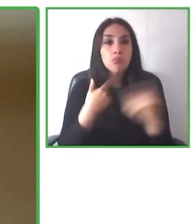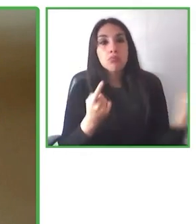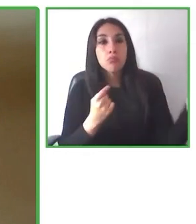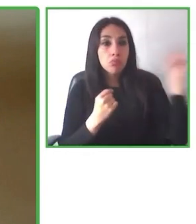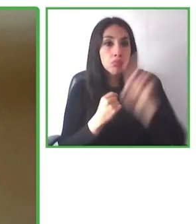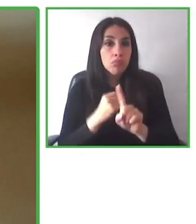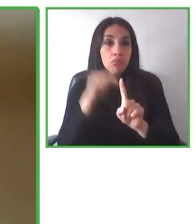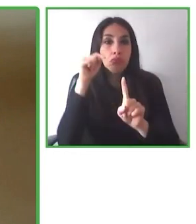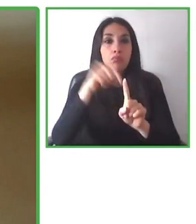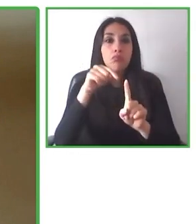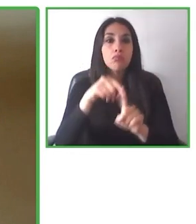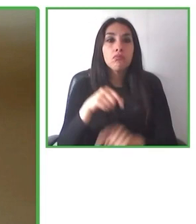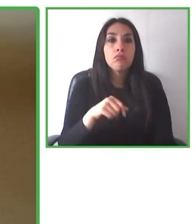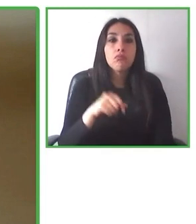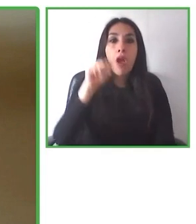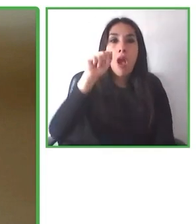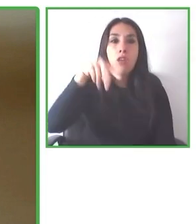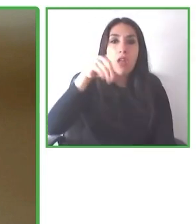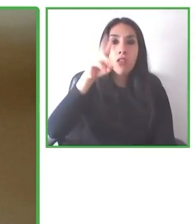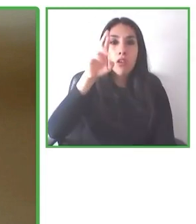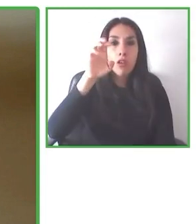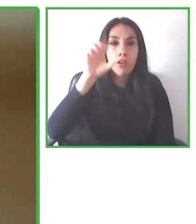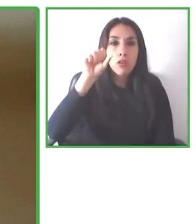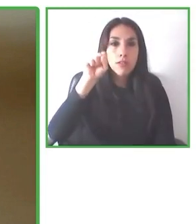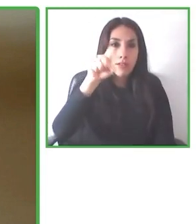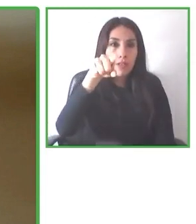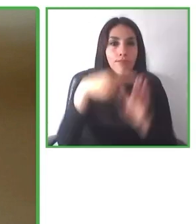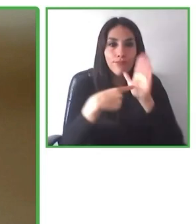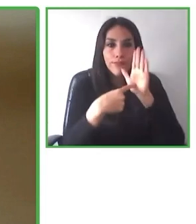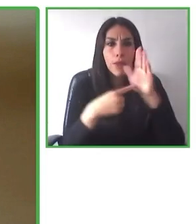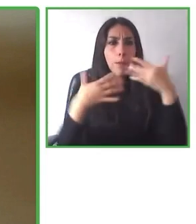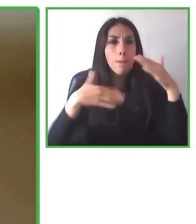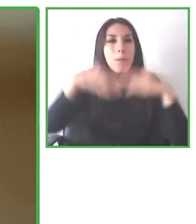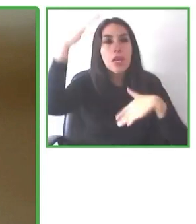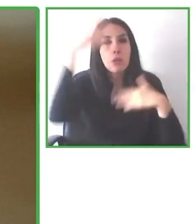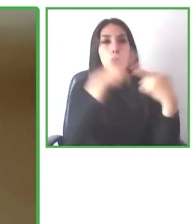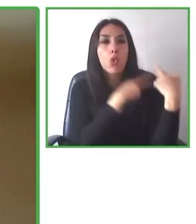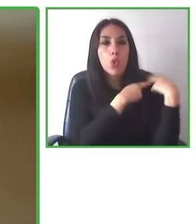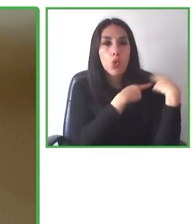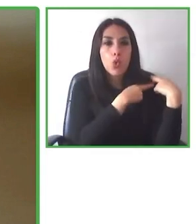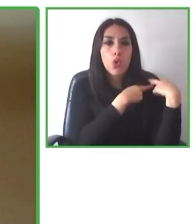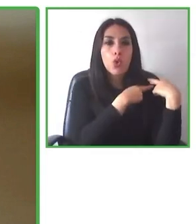también paquetes turísticos. Así que los quiero dejar invitados a todos.